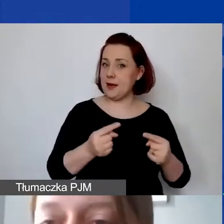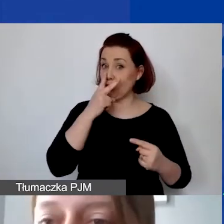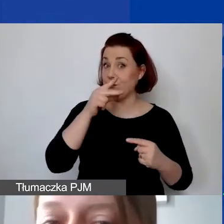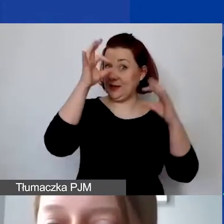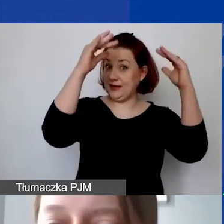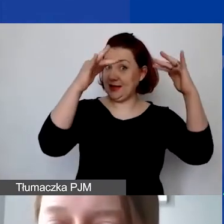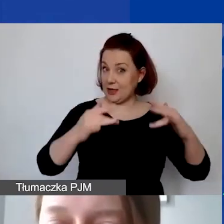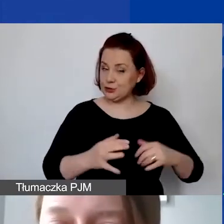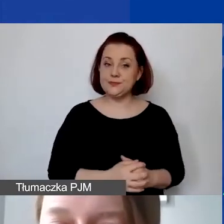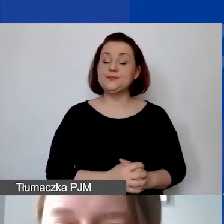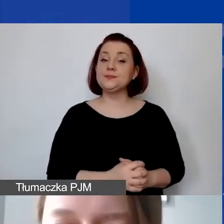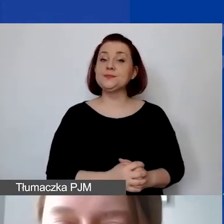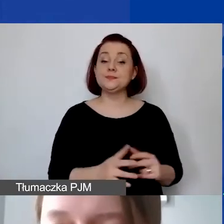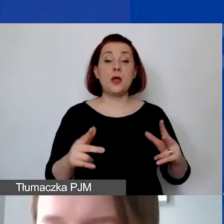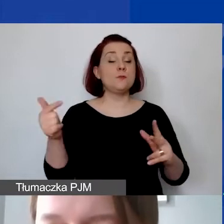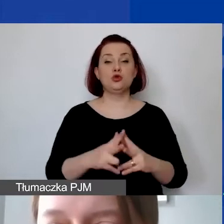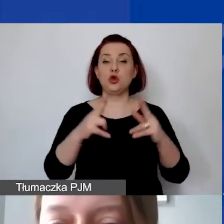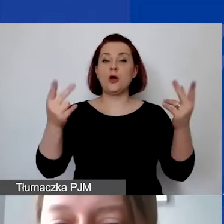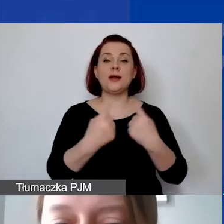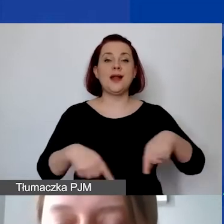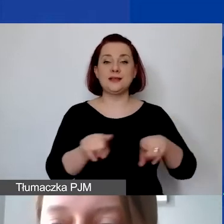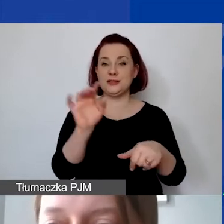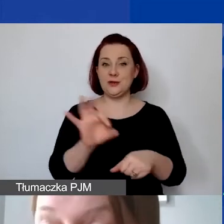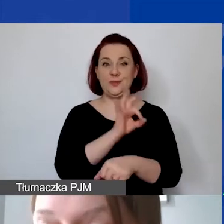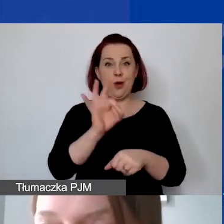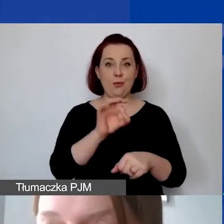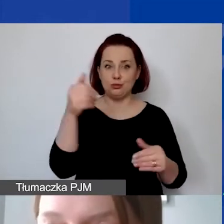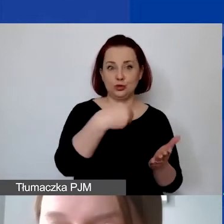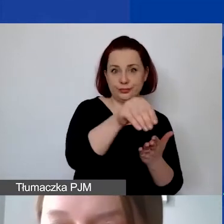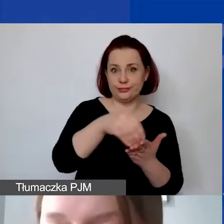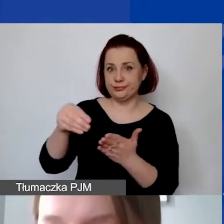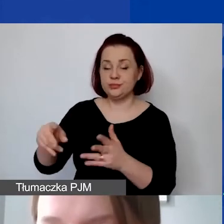Muszą być one poniesione w okresie realizacji projektu, który zostanie określony w umowie grantowej.